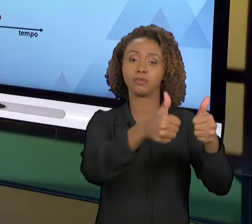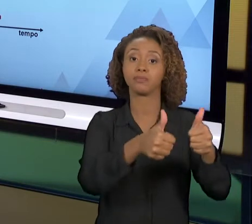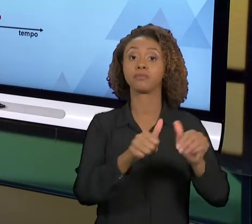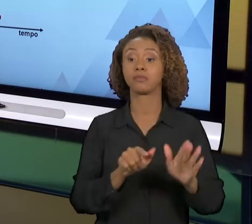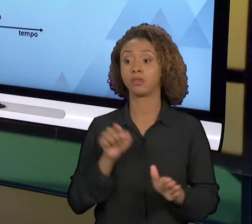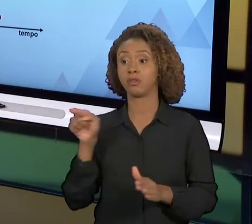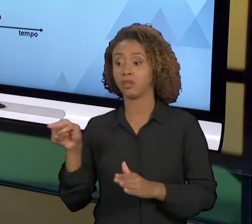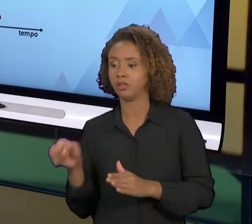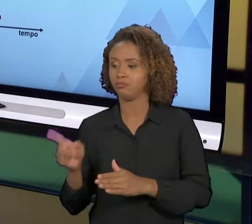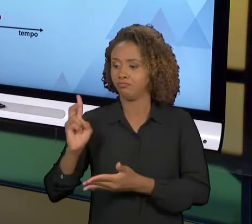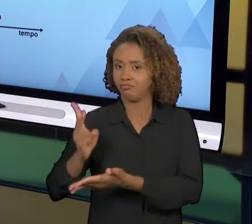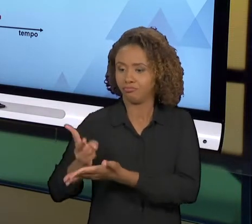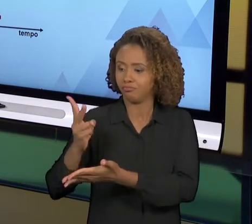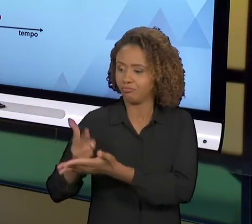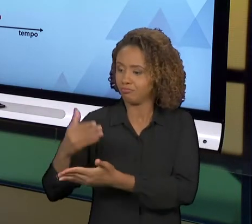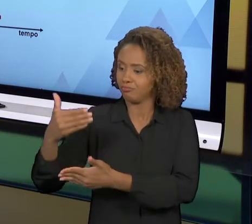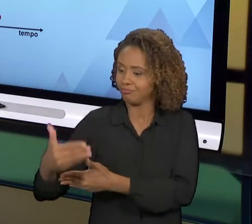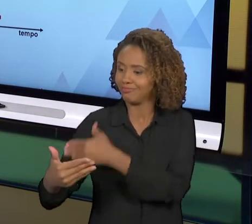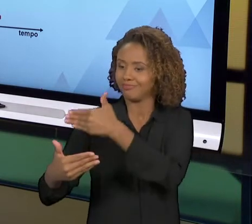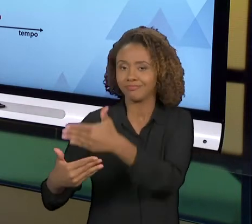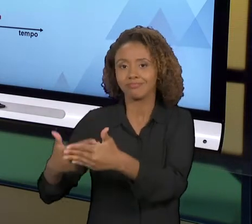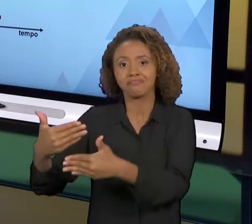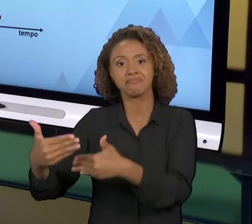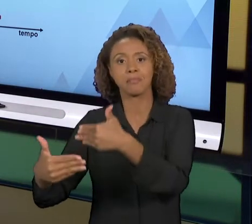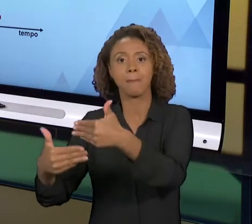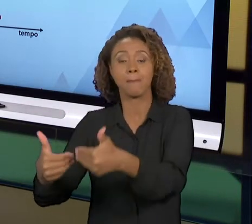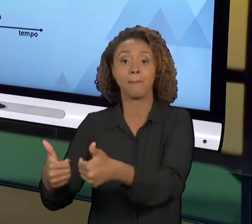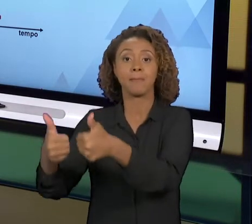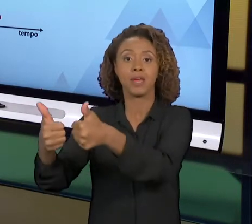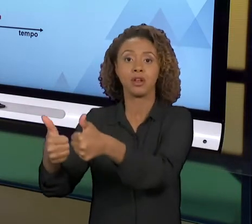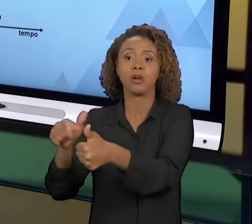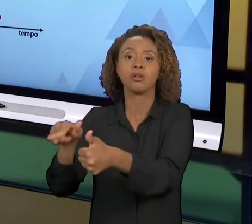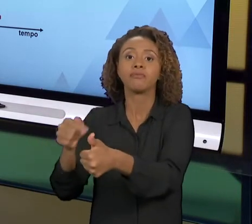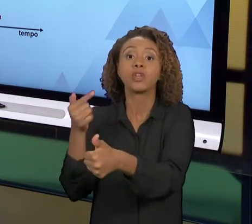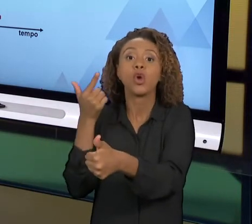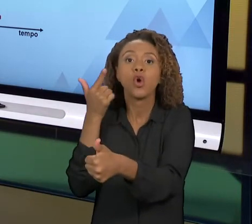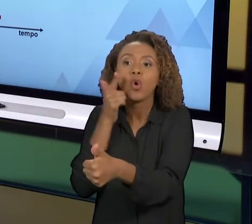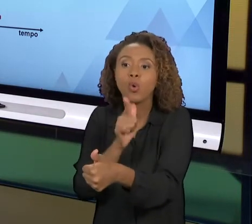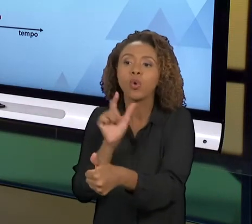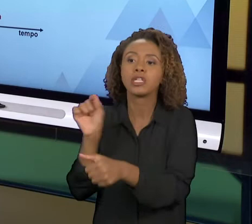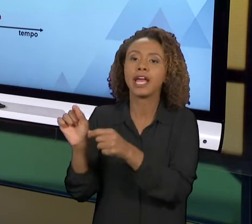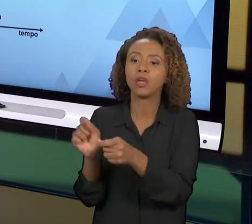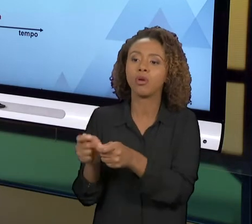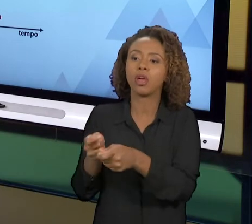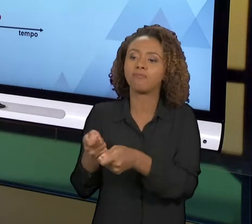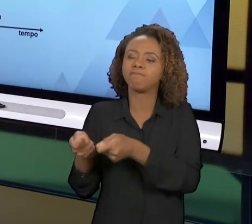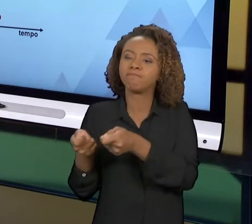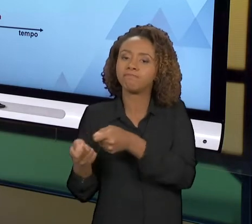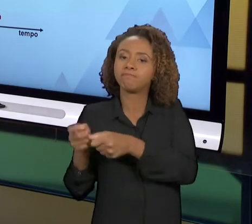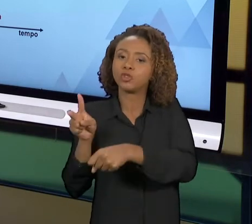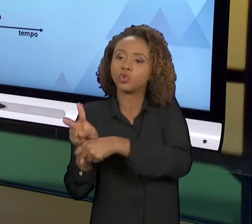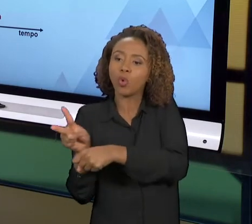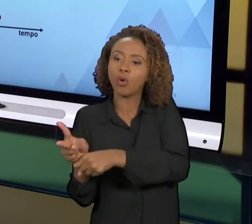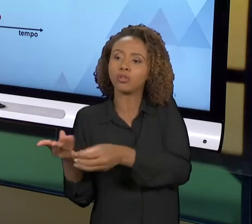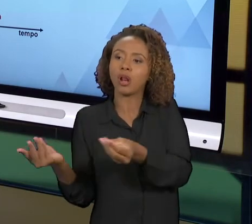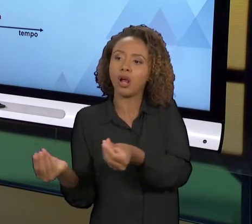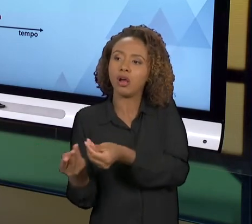ESTAR SEMPRE COM O PROCESSO PRÓXIMO AO SEU LIMITE SUPERIOR DE EFICÁCIA, DE EFETIVIDADE, E NA